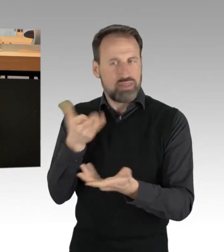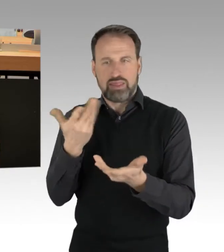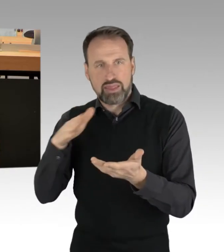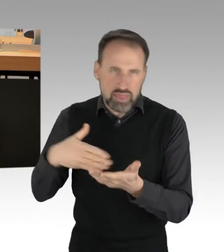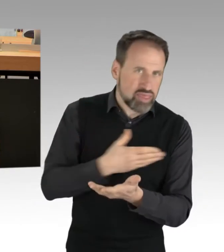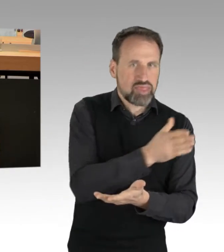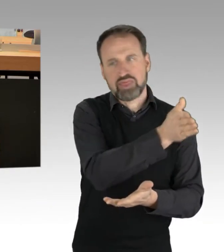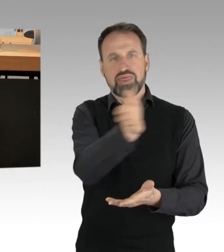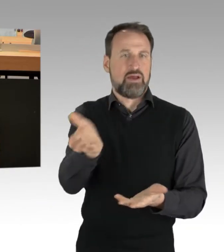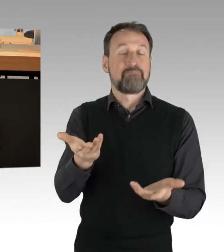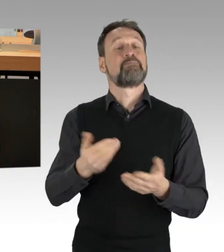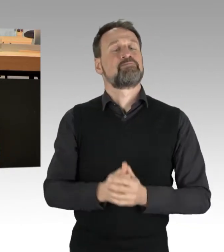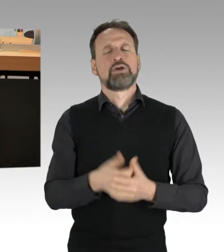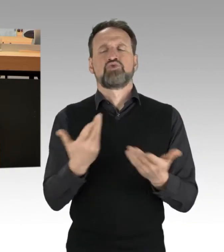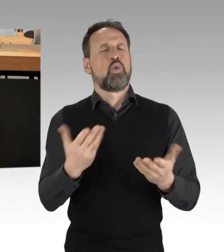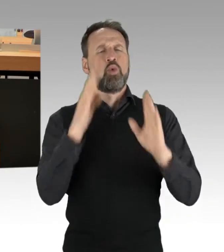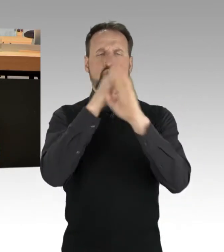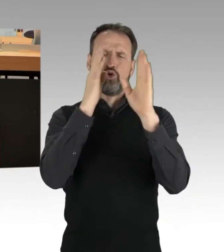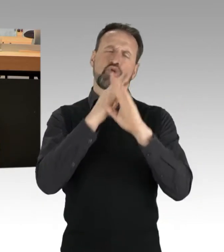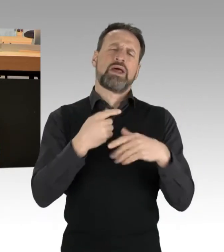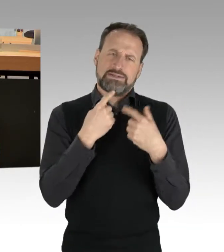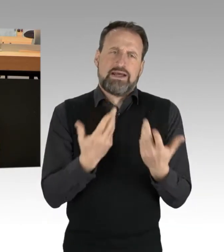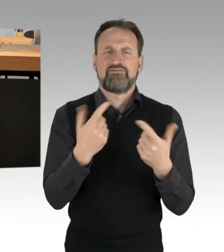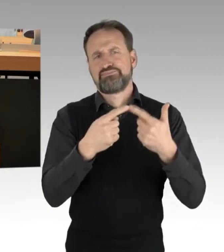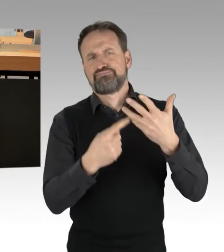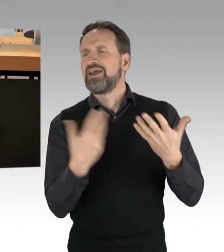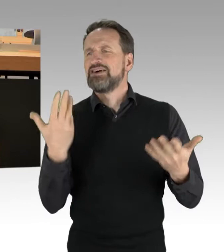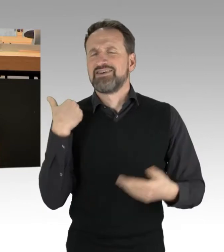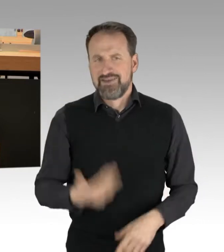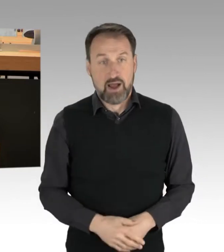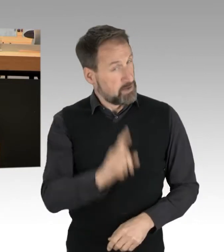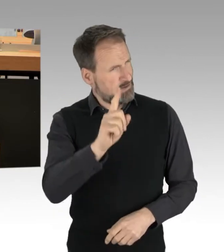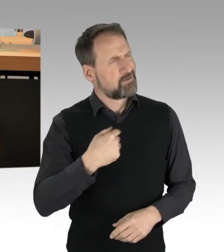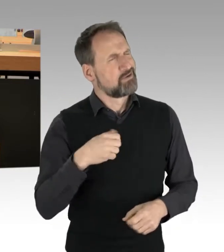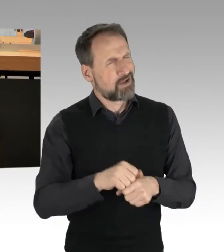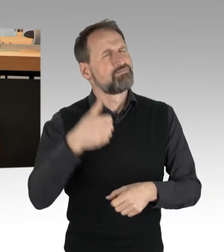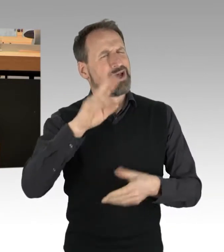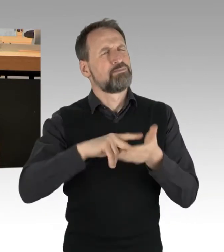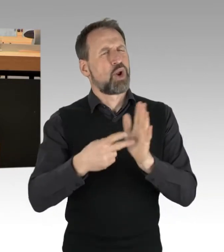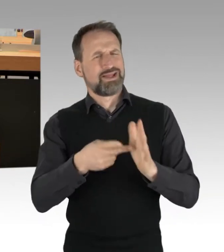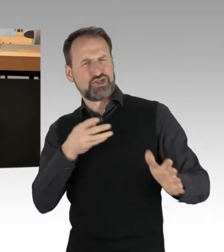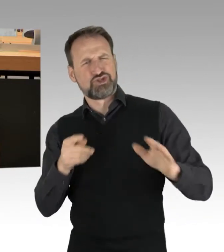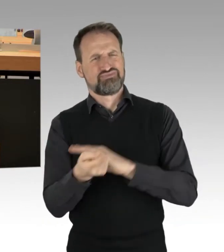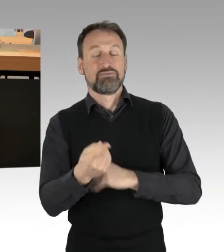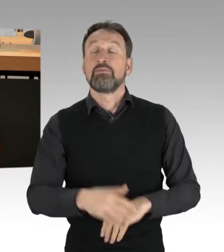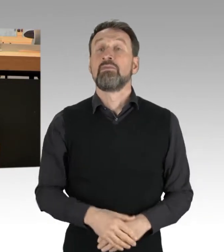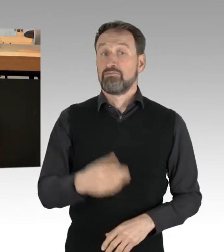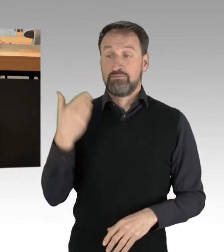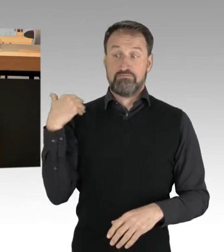Aber keine Angst, ich kann auch etwas politischer. Die Beurteilungen der letzten Tage ist einmal eine Frage der Legalität